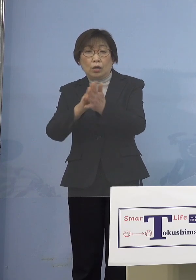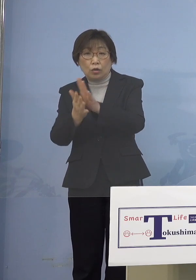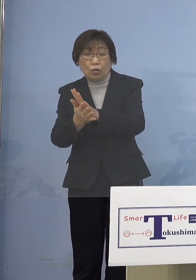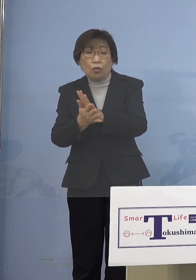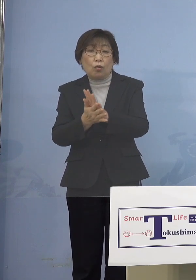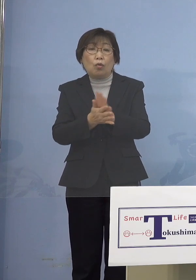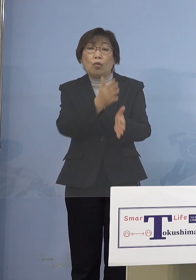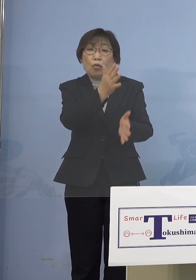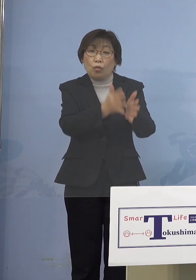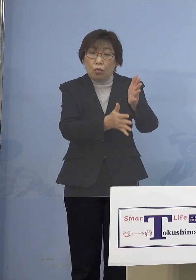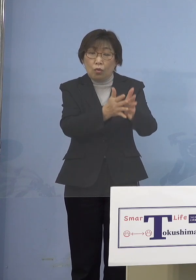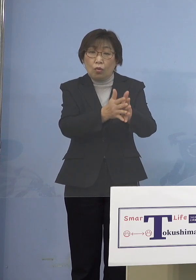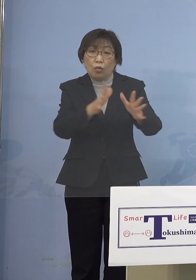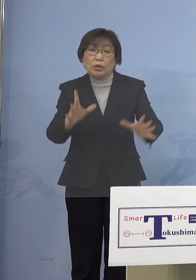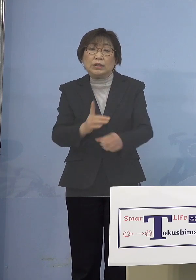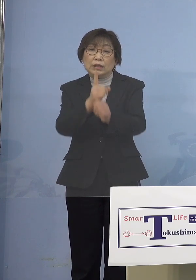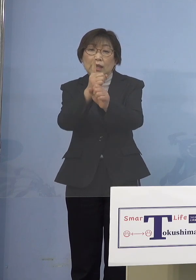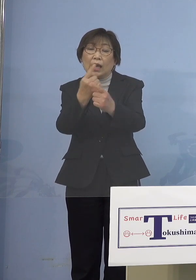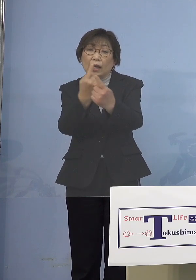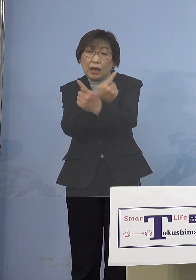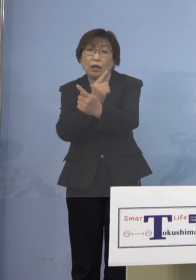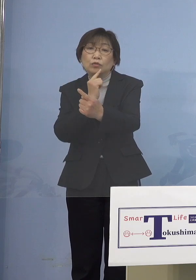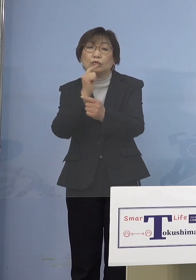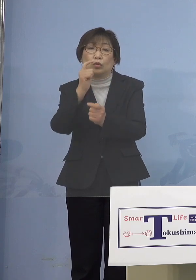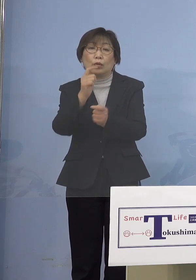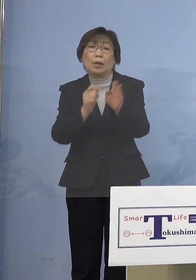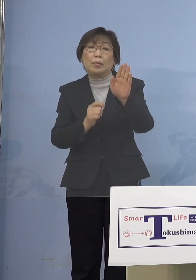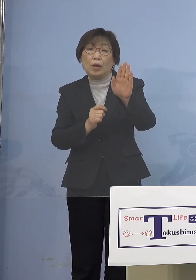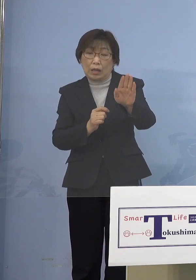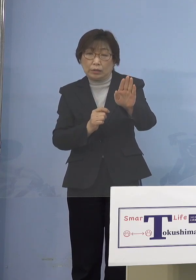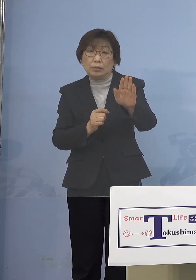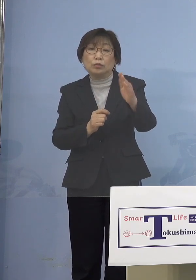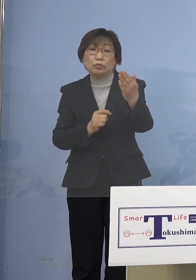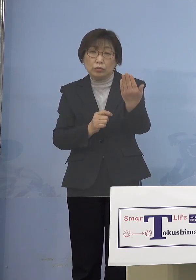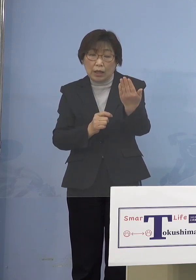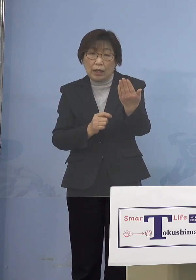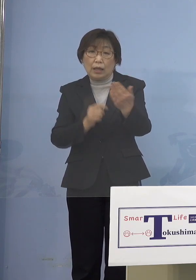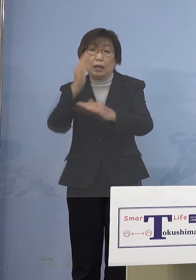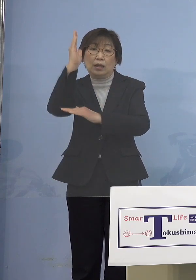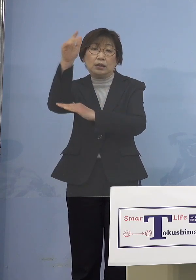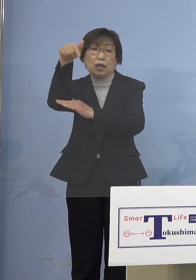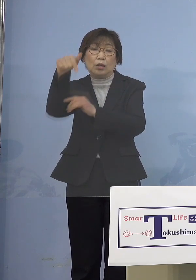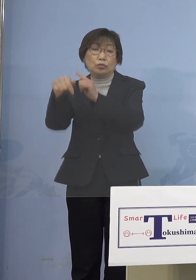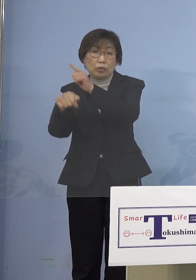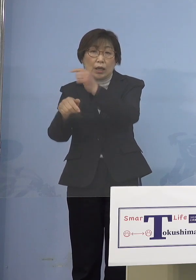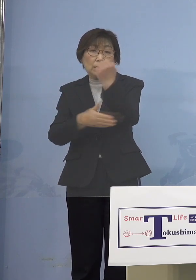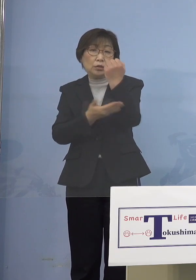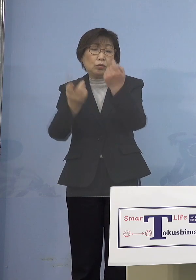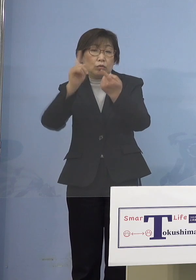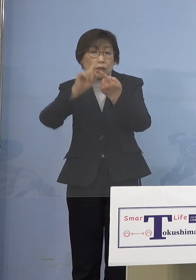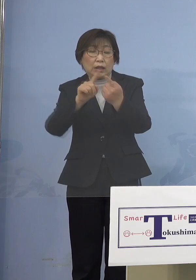そうしたことで、これが政府が 基本的対処方針に書くべきだと